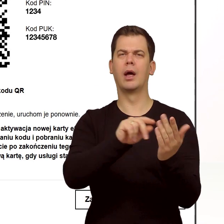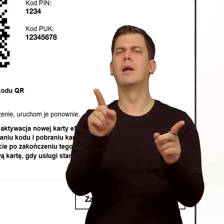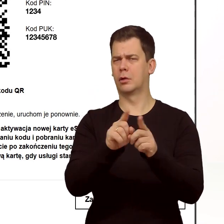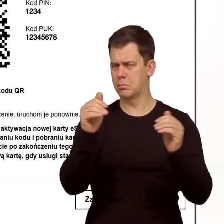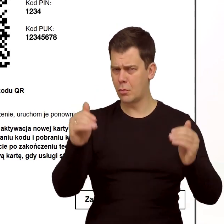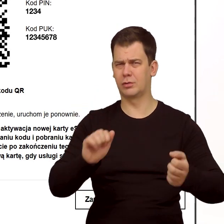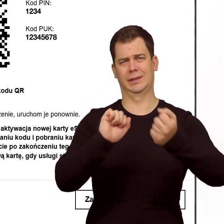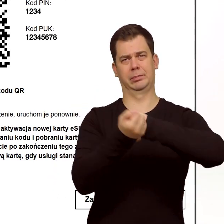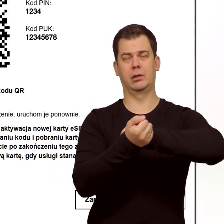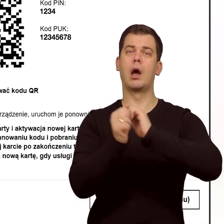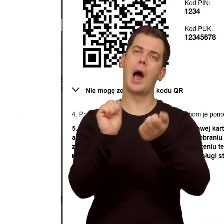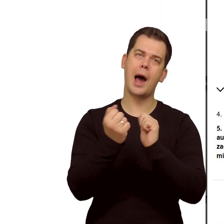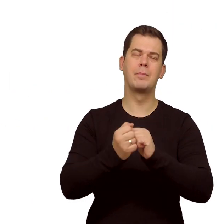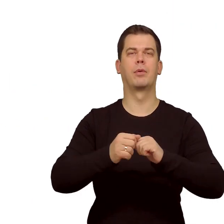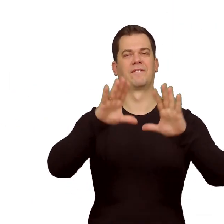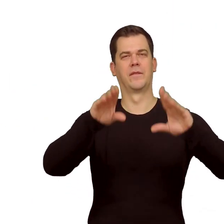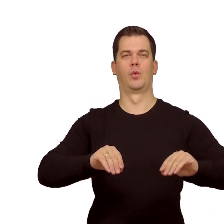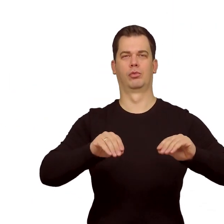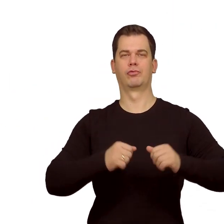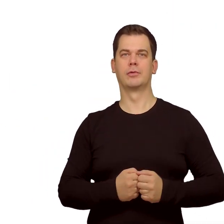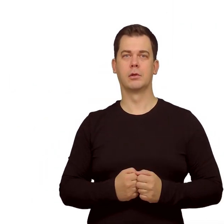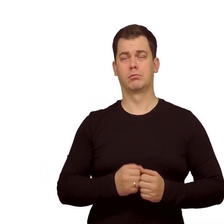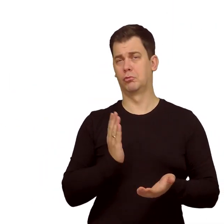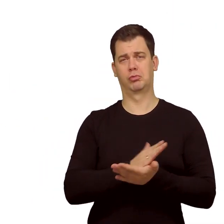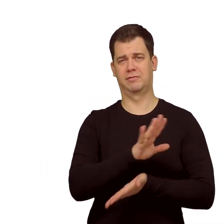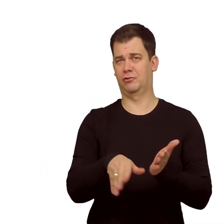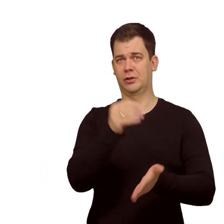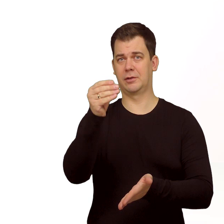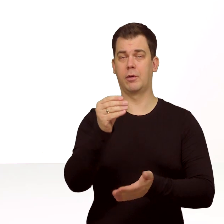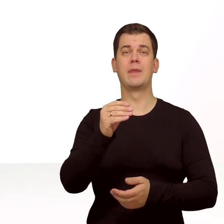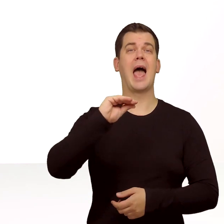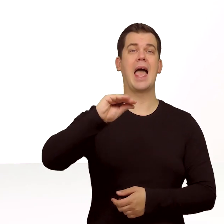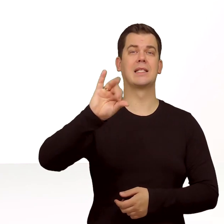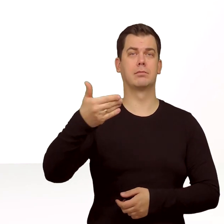Oczywiście później można go zmienić lub wyłączyć w ustawieniach telefonu. I to już wszystko.